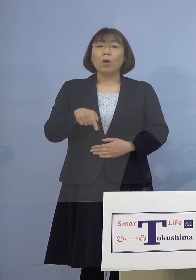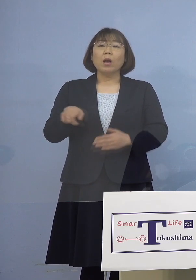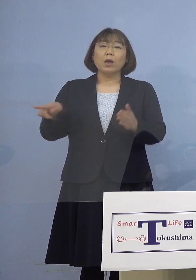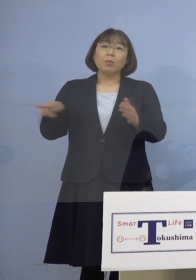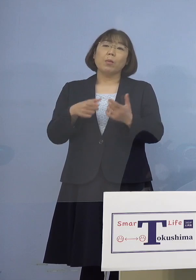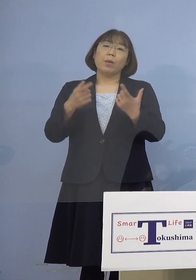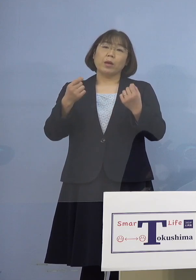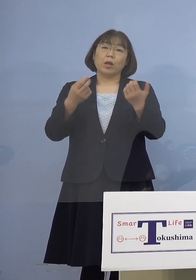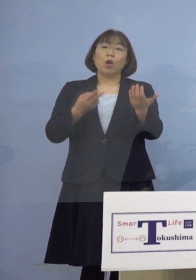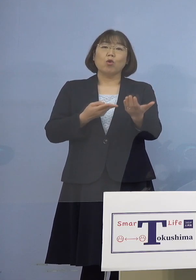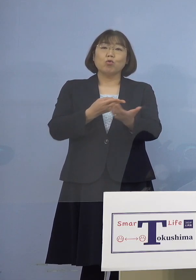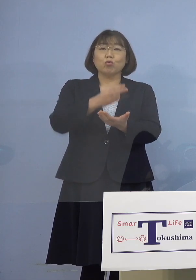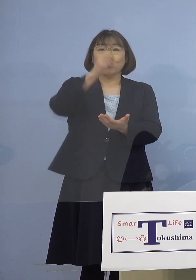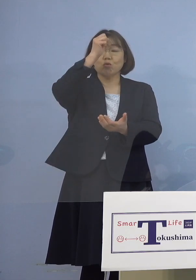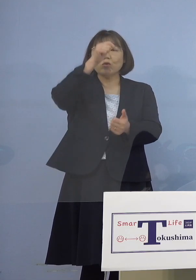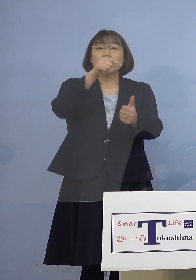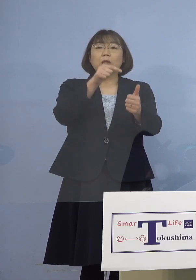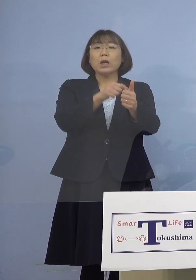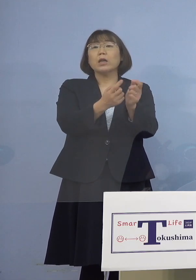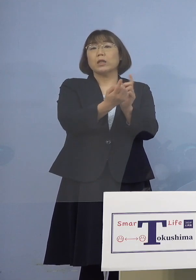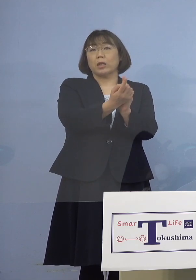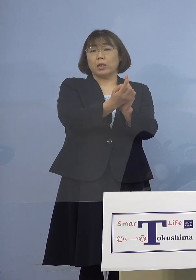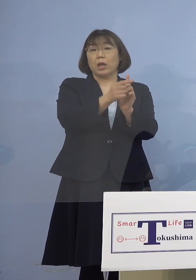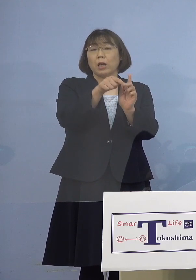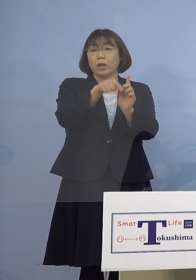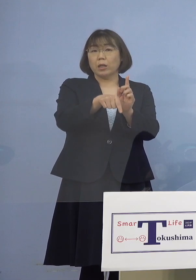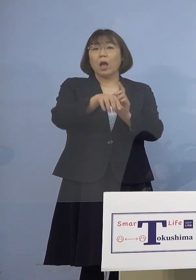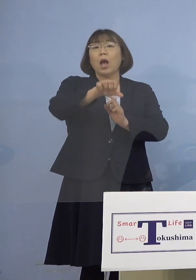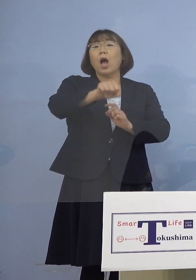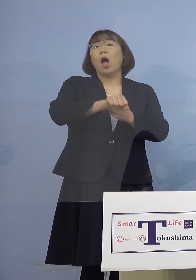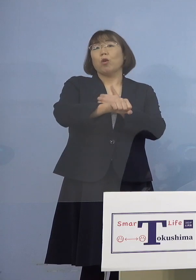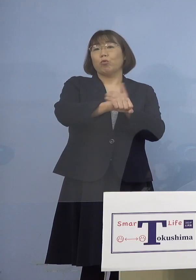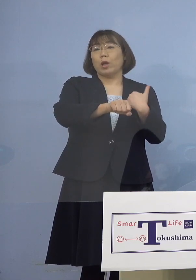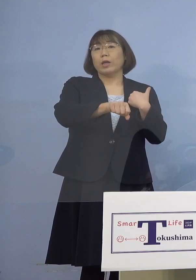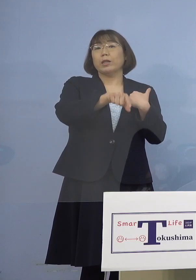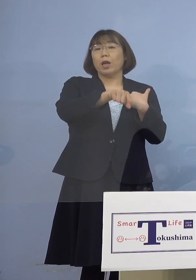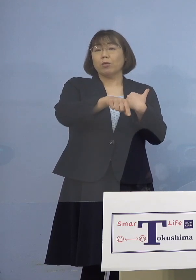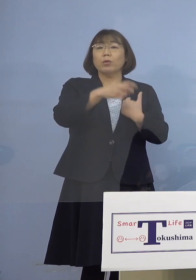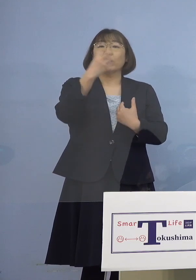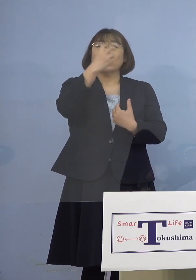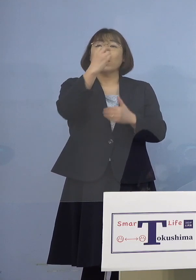入院患者さん対応でありますので 把握がなされている、検査も進んでいる